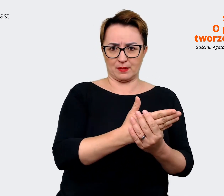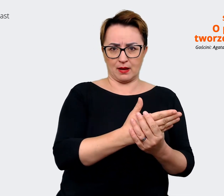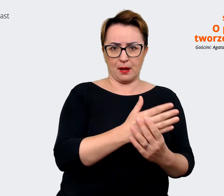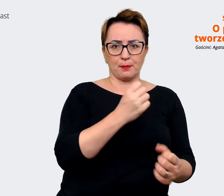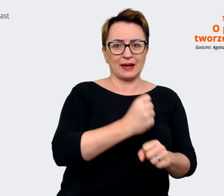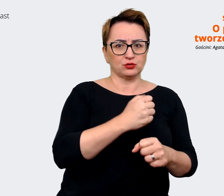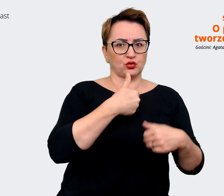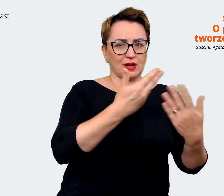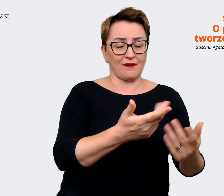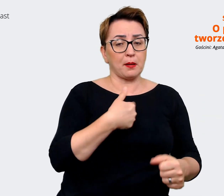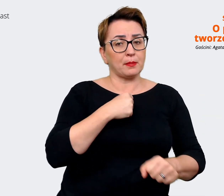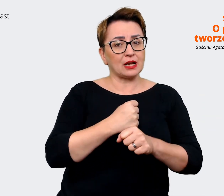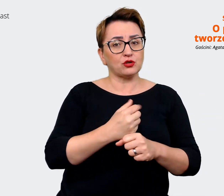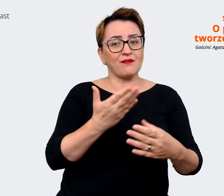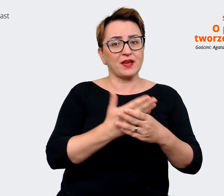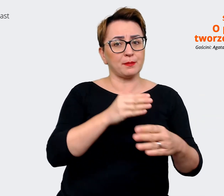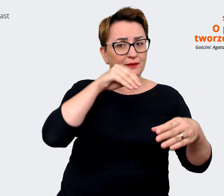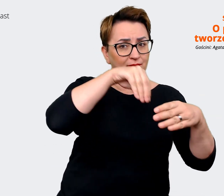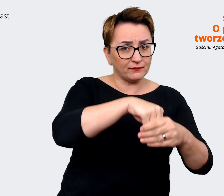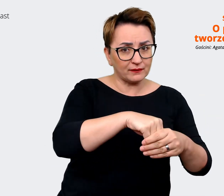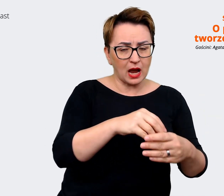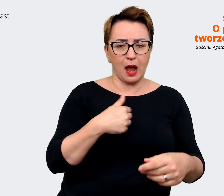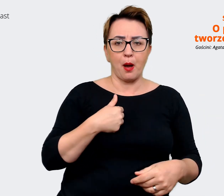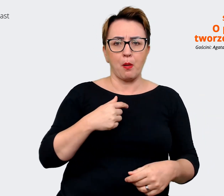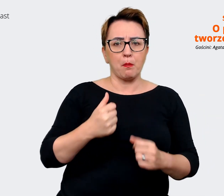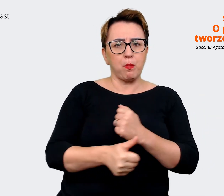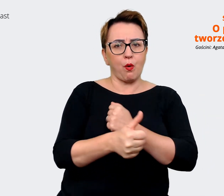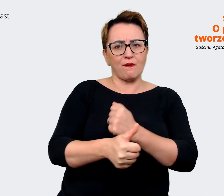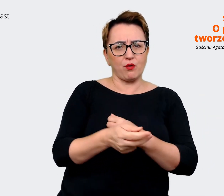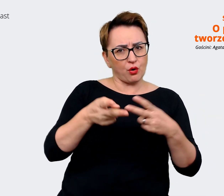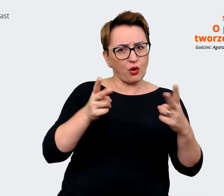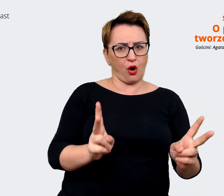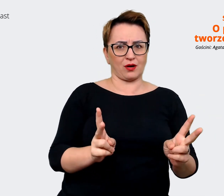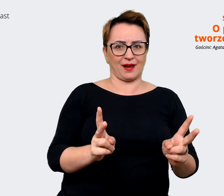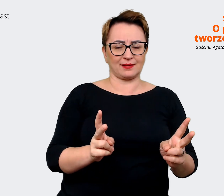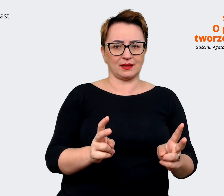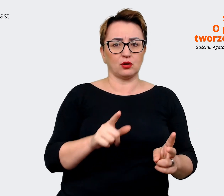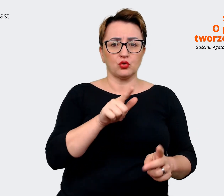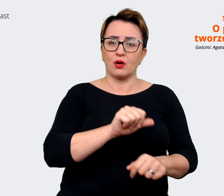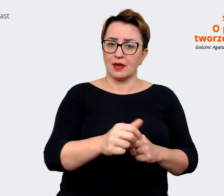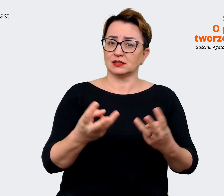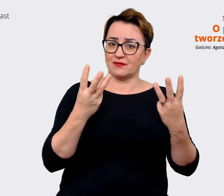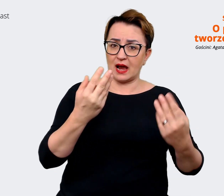z jakiś konkretnych powodów również. Jest to dla mnie... jest to dla mnie ważne i dobre